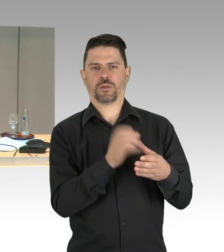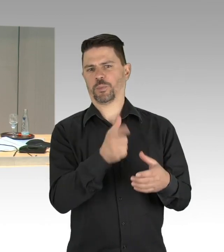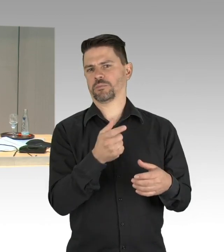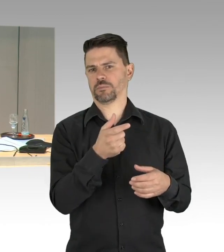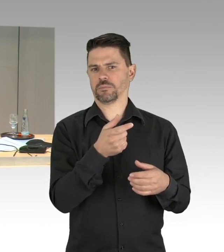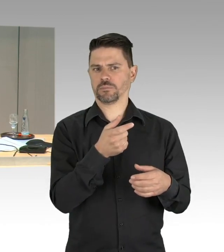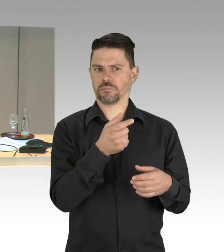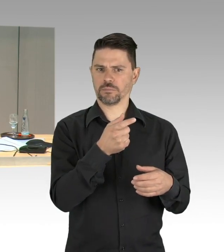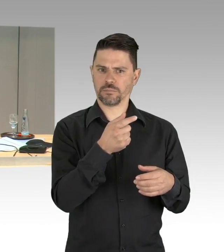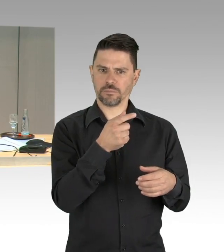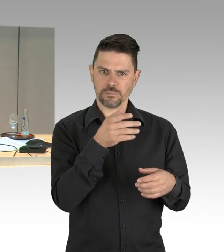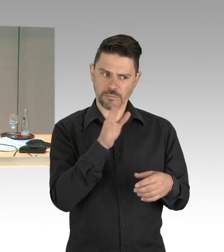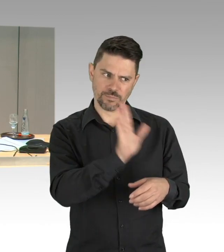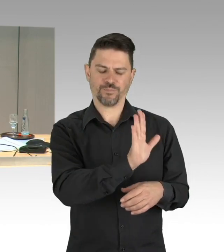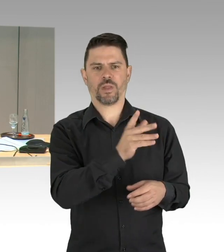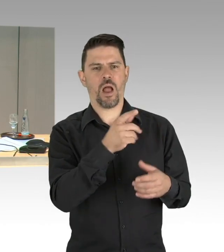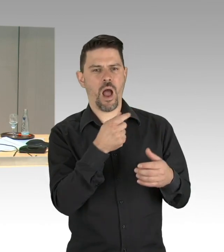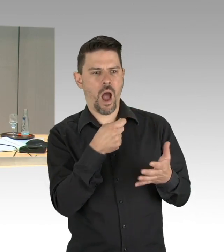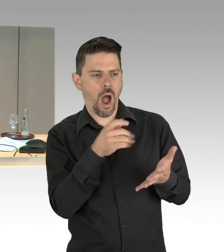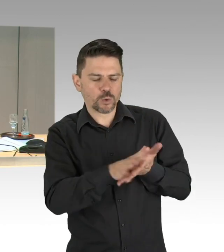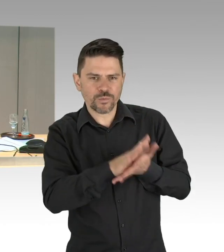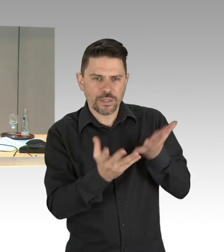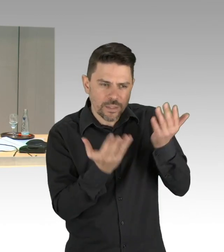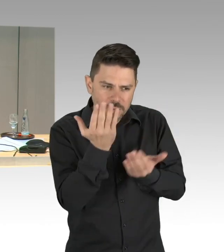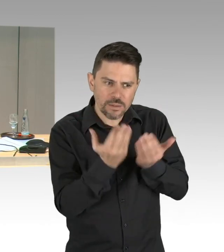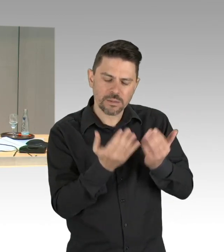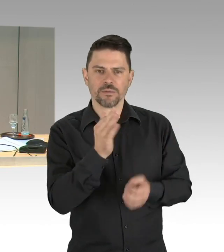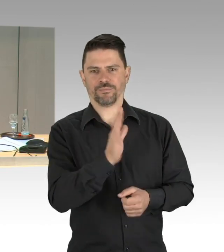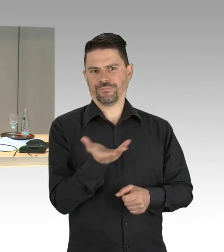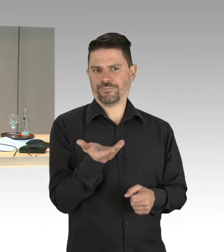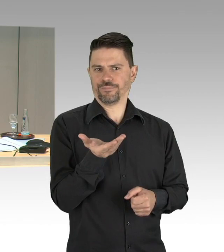damit hat die Aktuelle Stunde für heute ihre Erledigung gefunden.